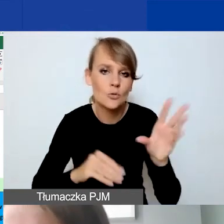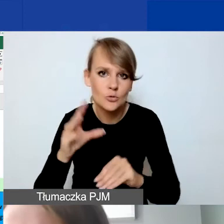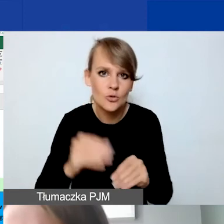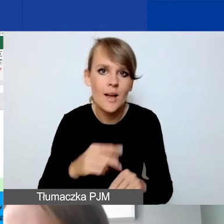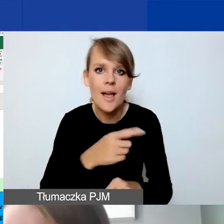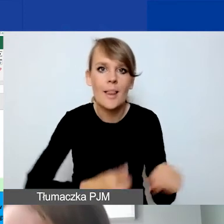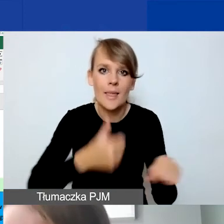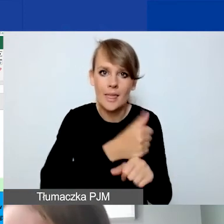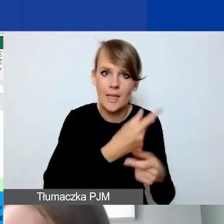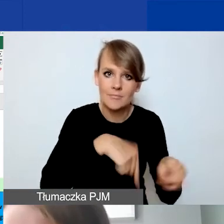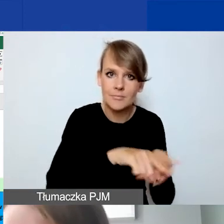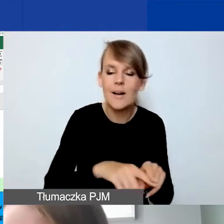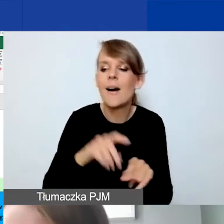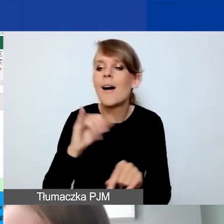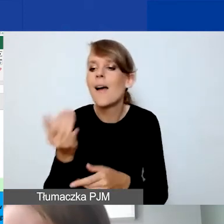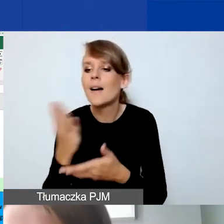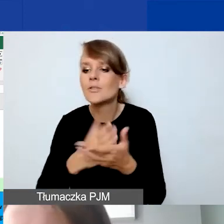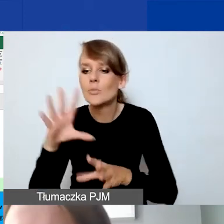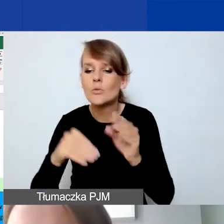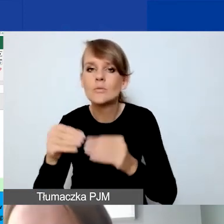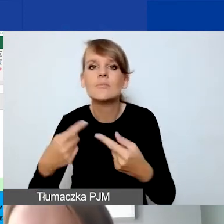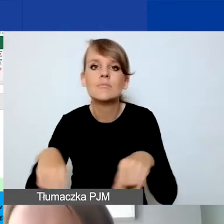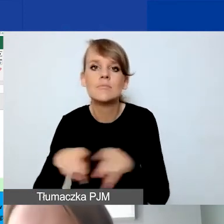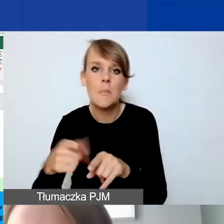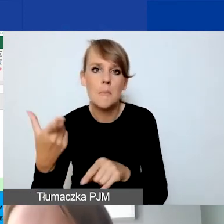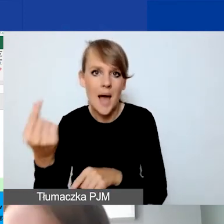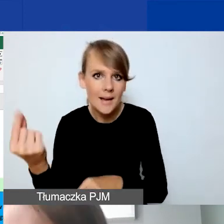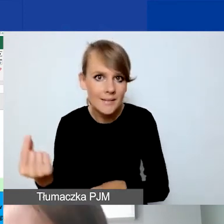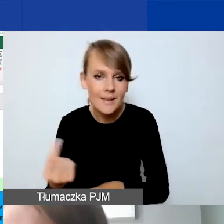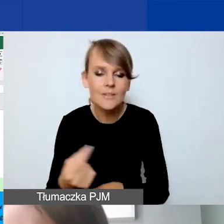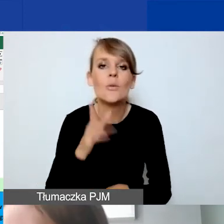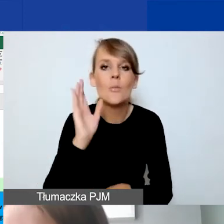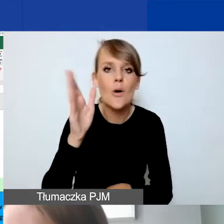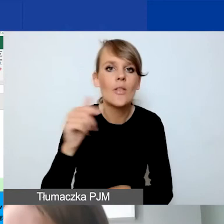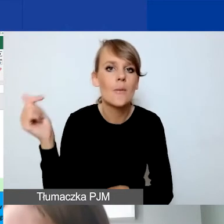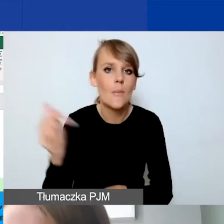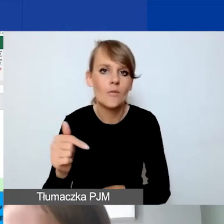a jaką część budżetu wykonują partnerzy. I powinna ona być potem odzwierciedlona, ta kwota,